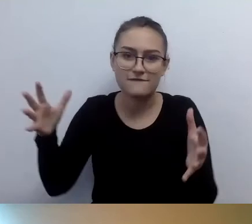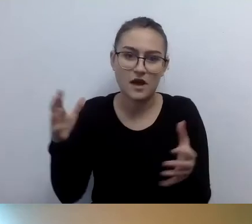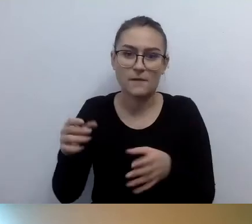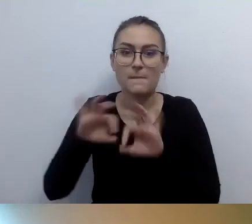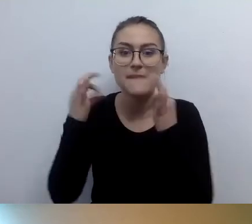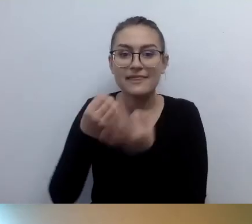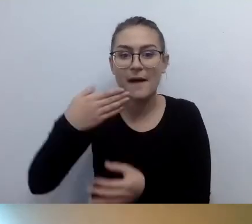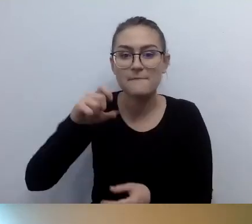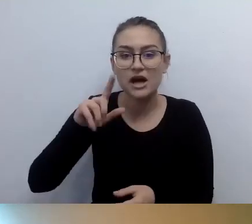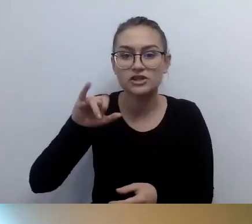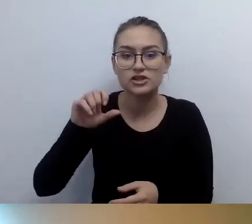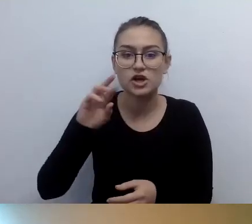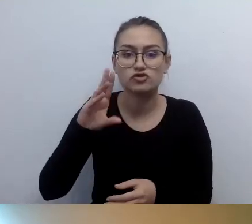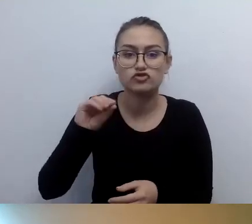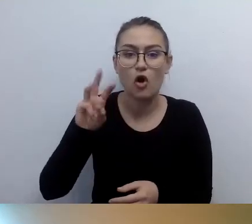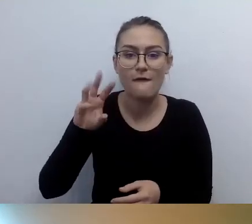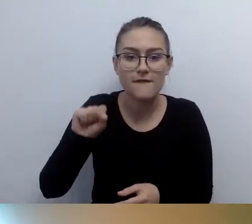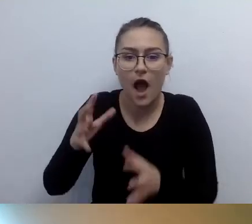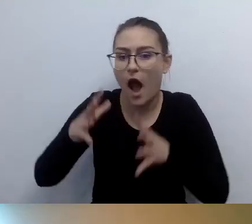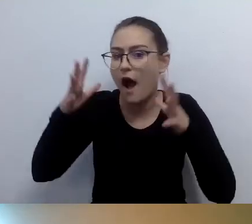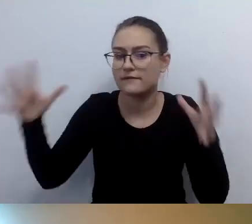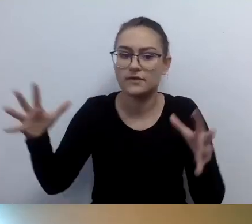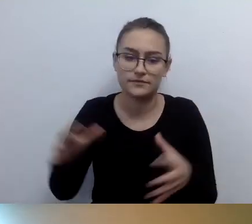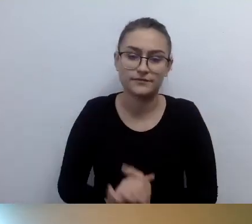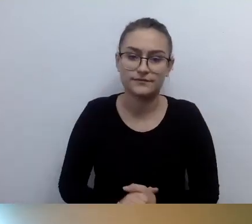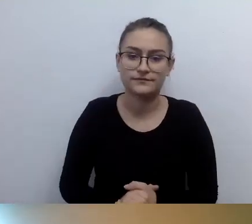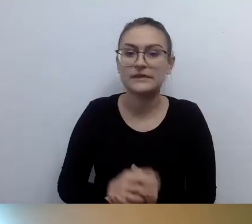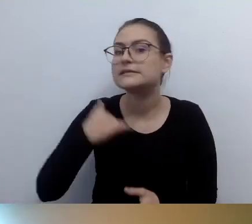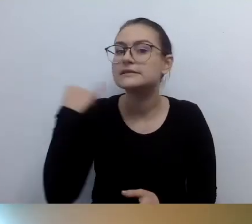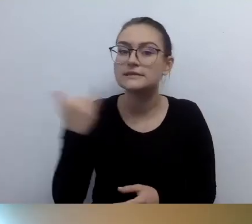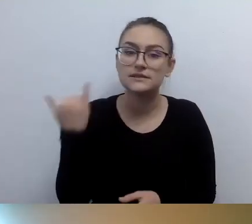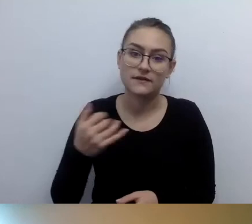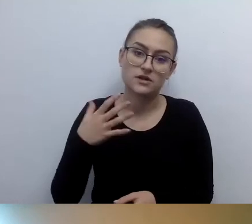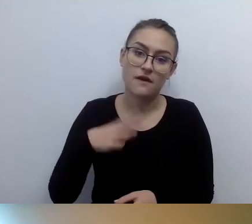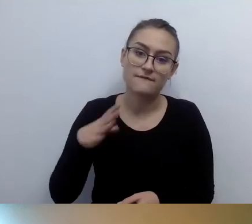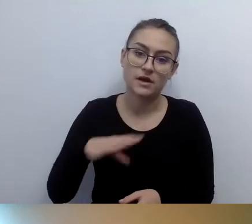Za każdym razem fajnie jest skontaktować się z akustykiem,